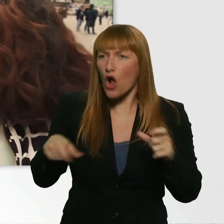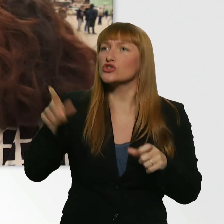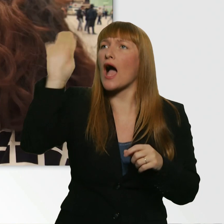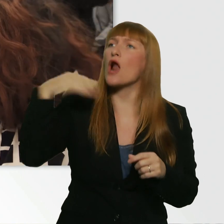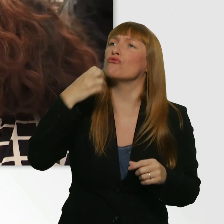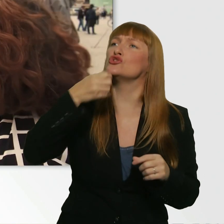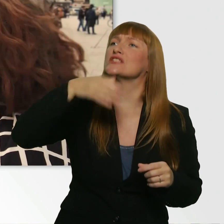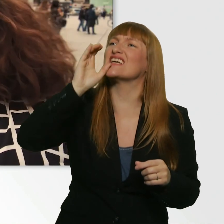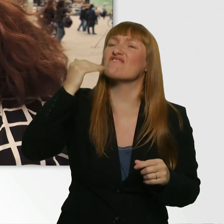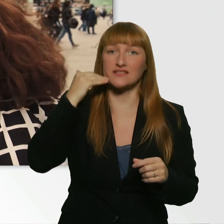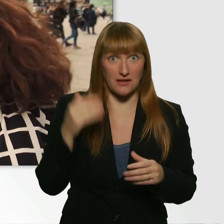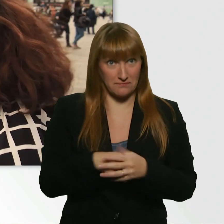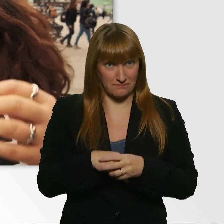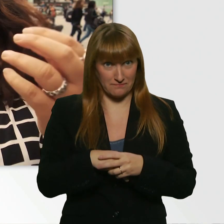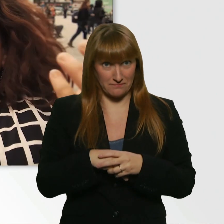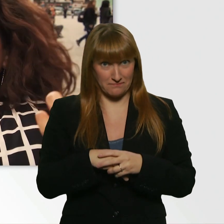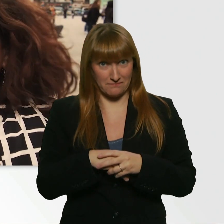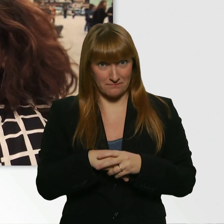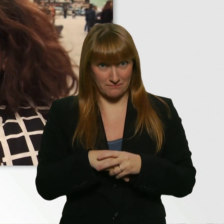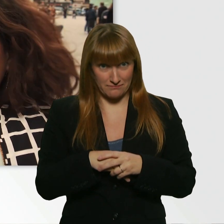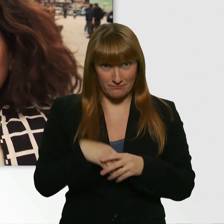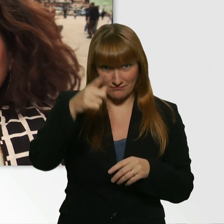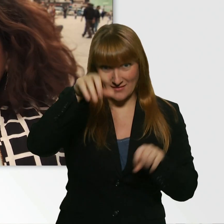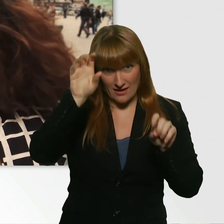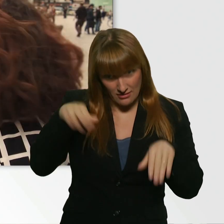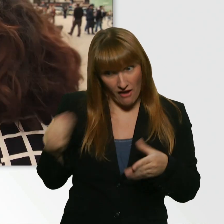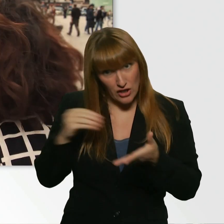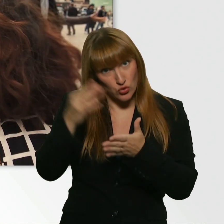Okay. Kann ich auch sagen, dass mir ein bisschen schwindelig ist?